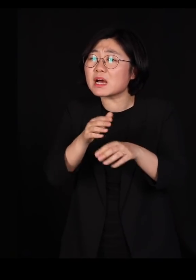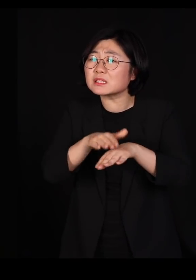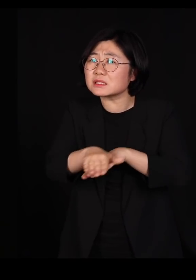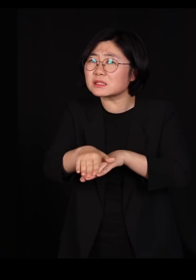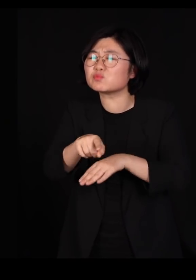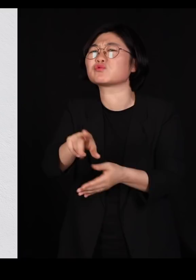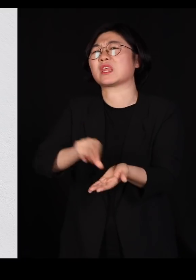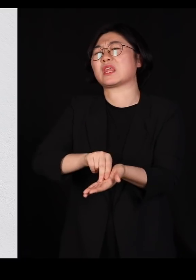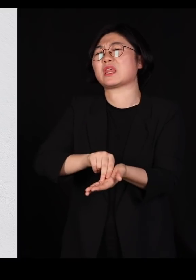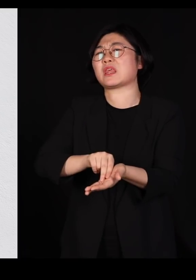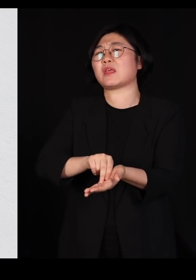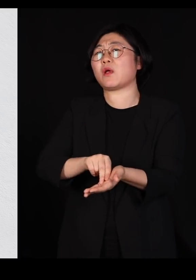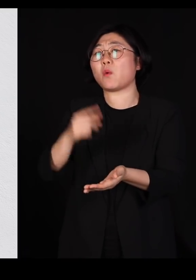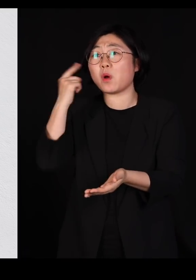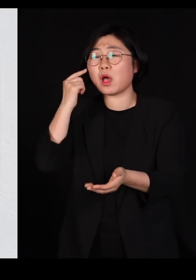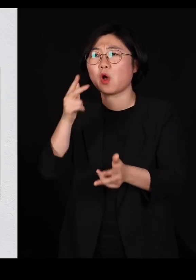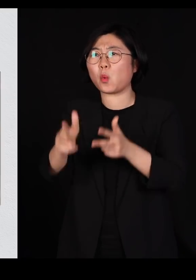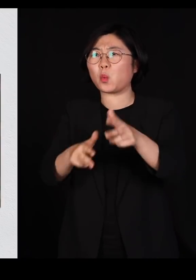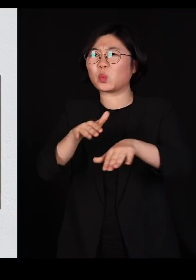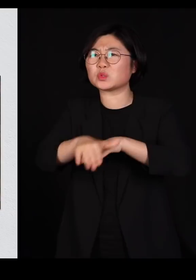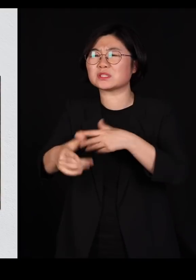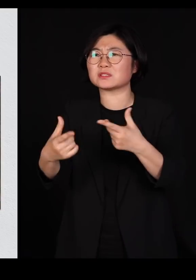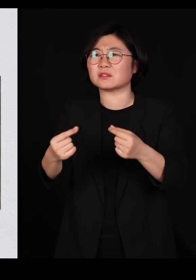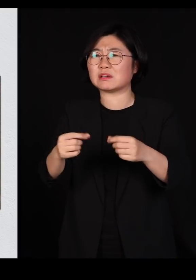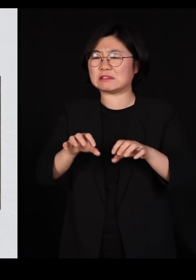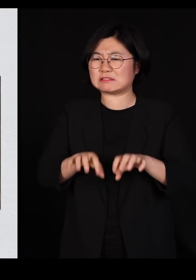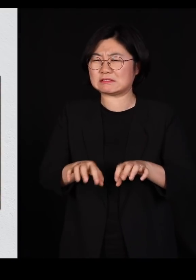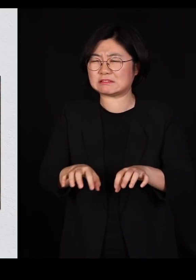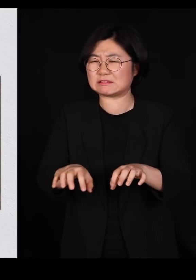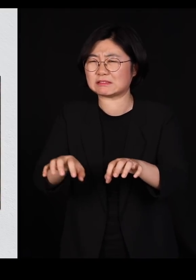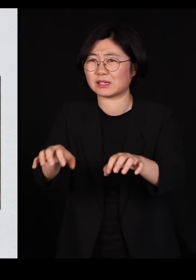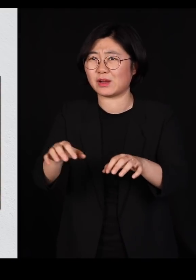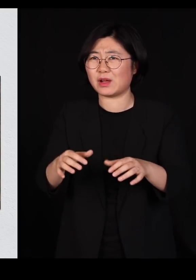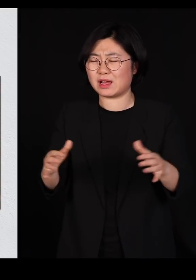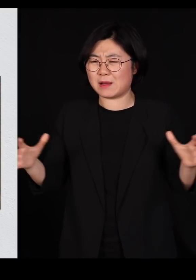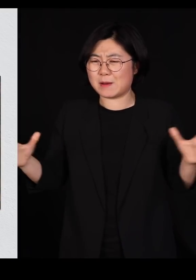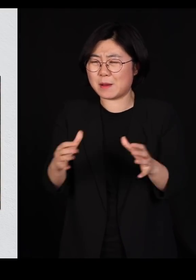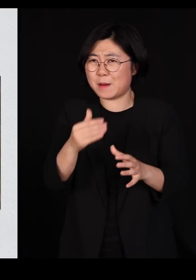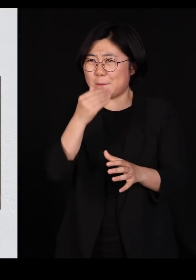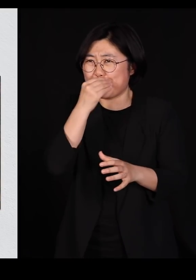다닥다닥 붙여 놓고 공장식 사육을 지금 하고 있기 때문에